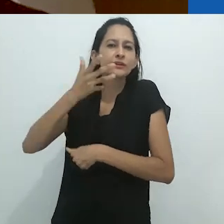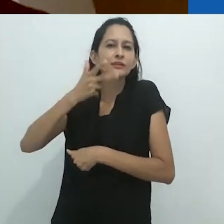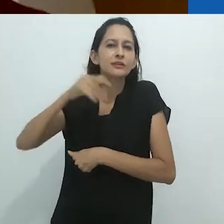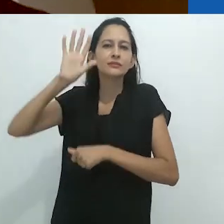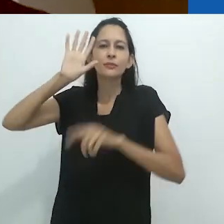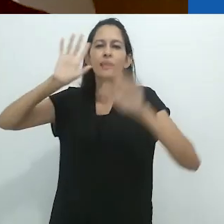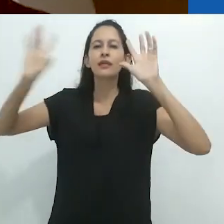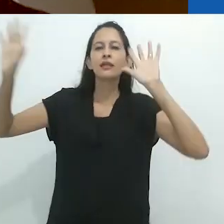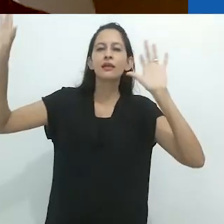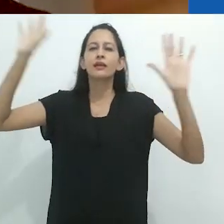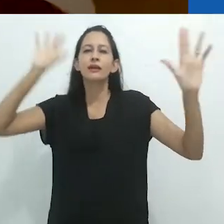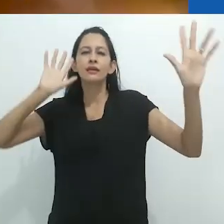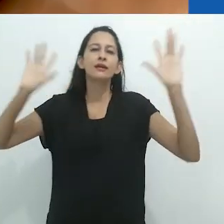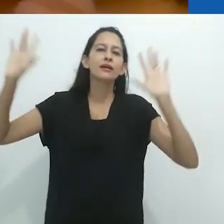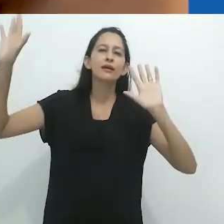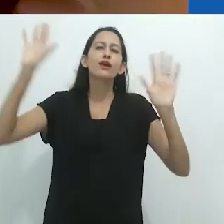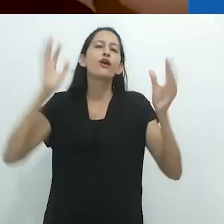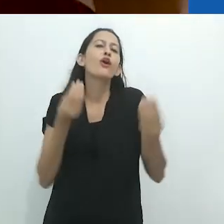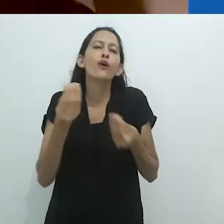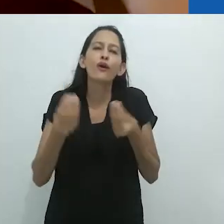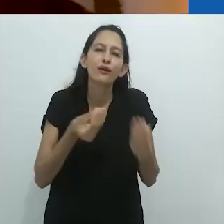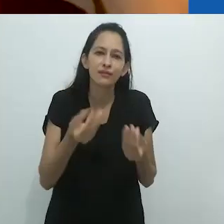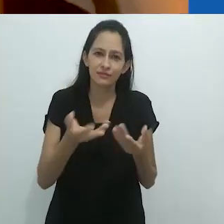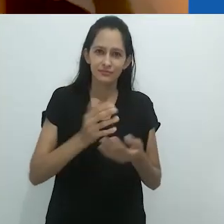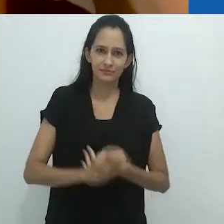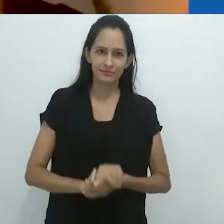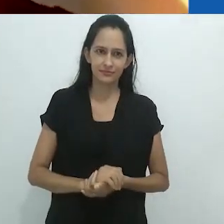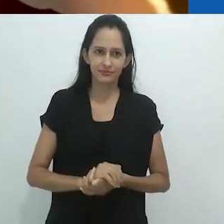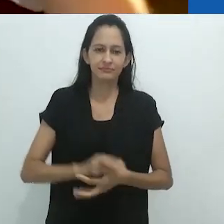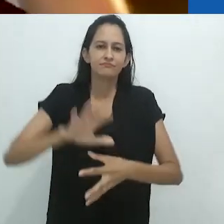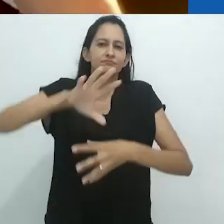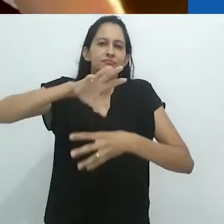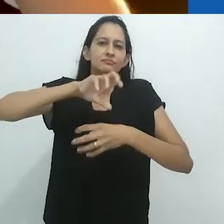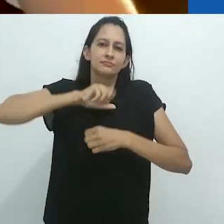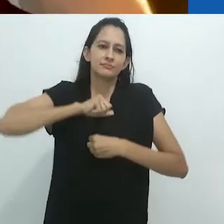Pense nisso e depois multiplique por infinito.